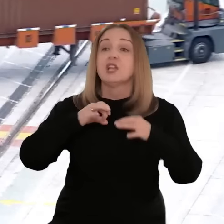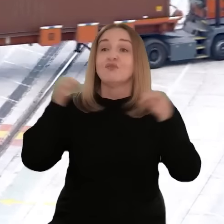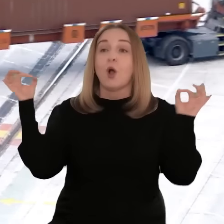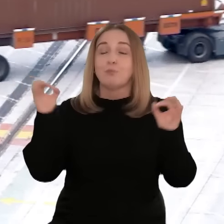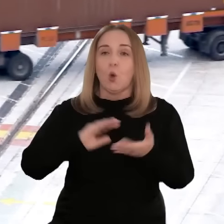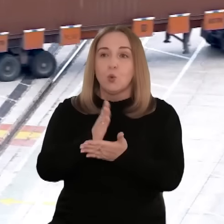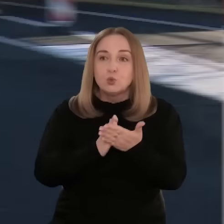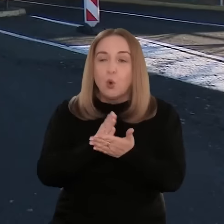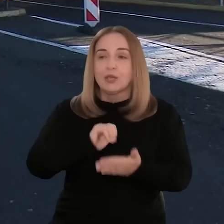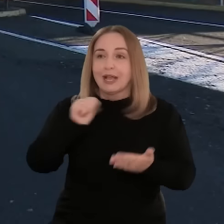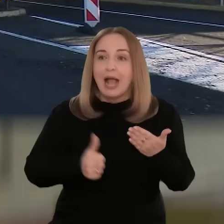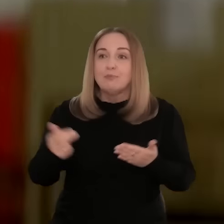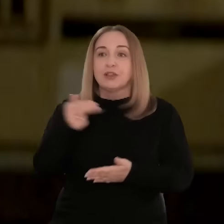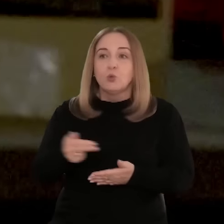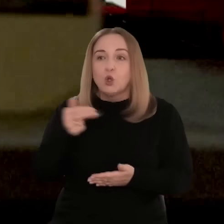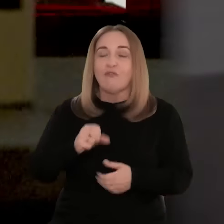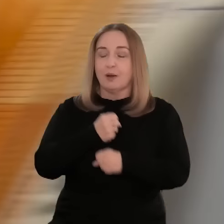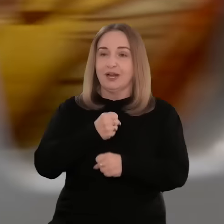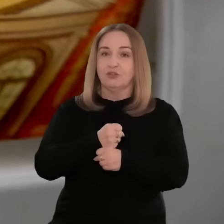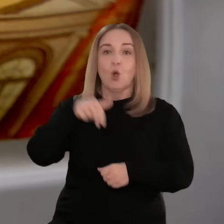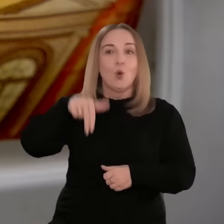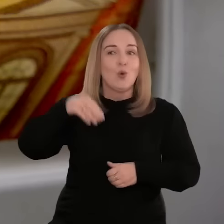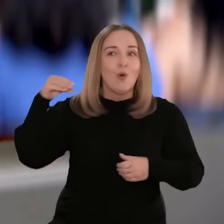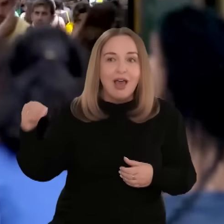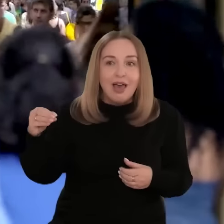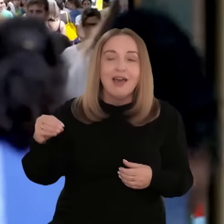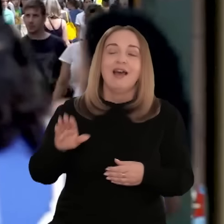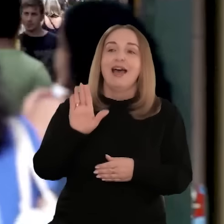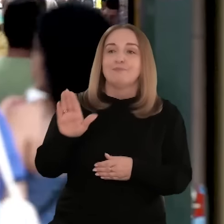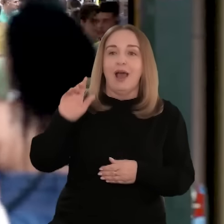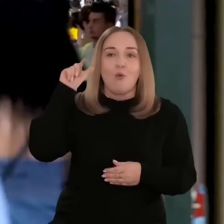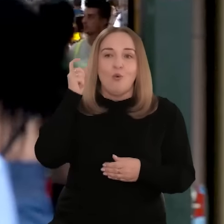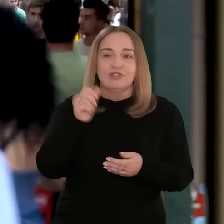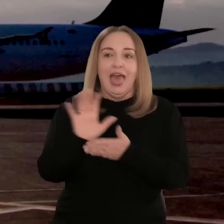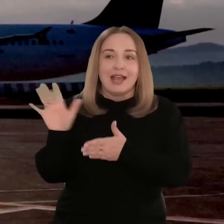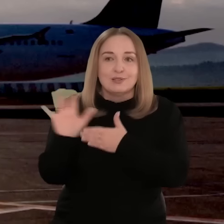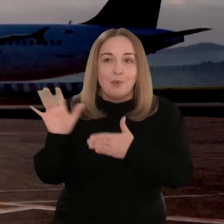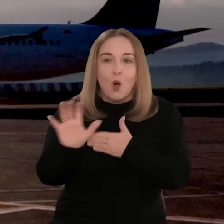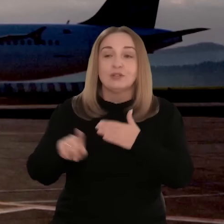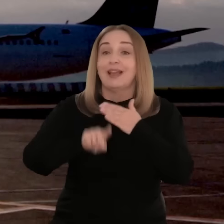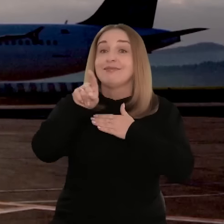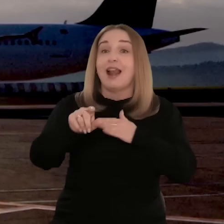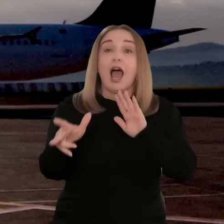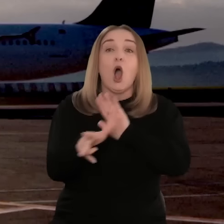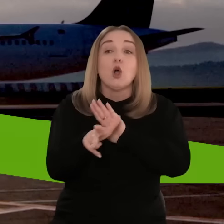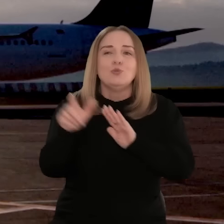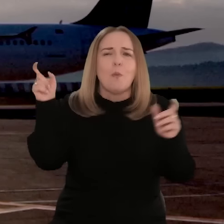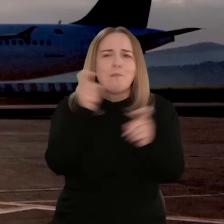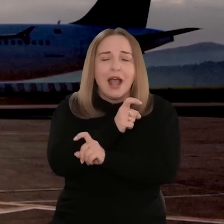Dzięki czterem swobodom, jak przepływ usług, towarów, kapitału i pracowników,UE jest głównym rynkiem eksportowym